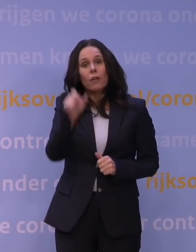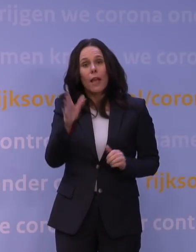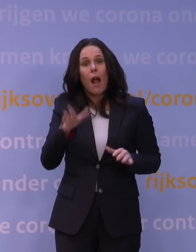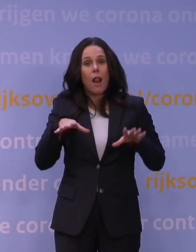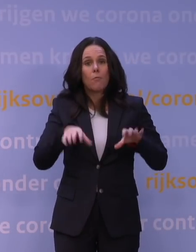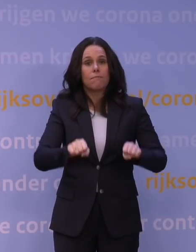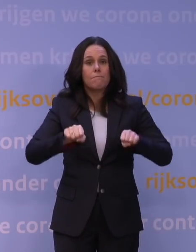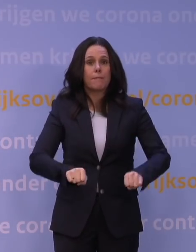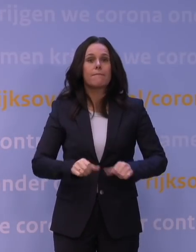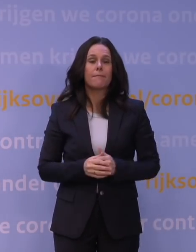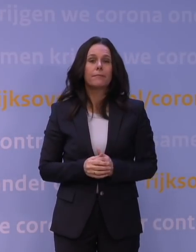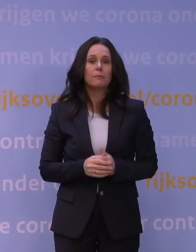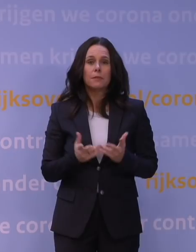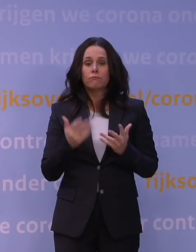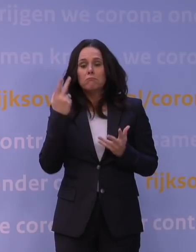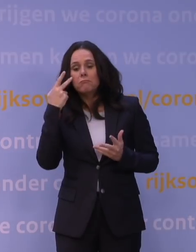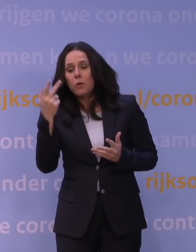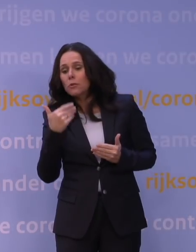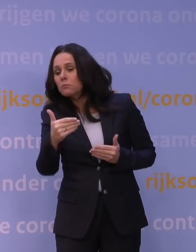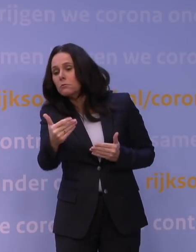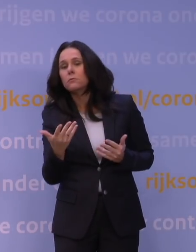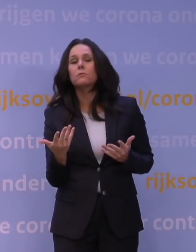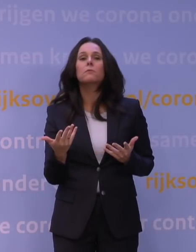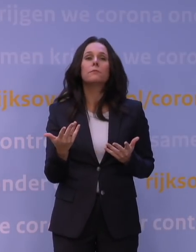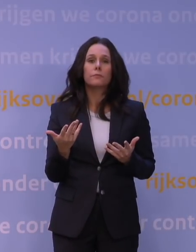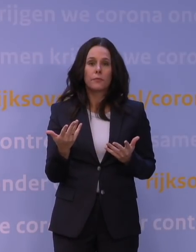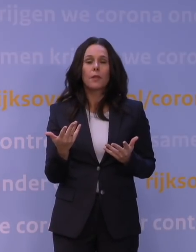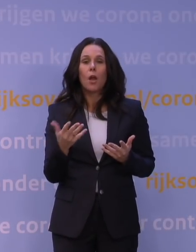natuurlijk een beetje vooruitkijkend omdat die omikronvariant z'n schaduw vooruitwierp,